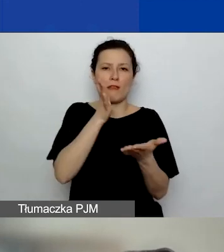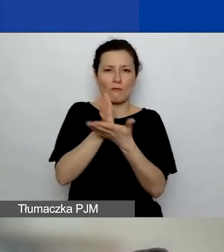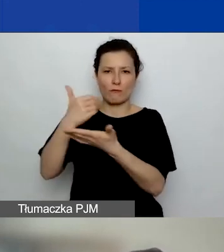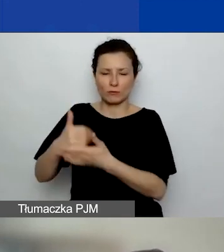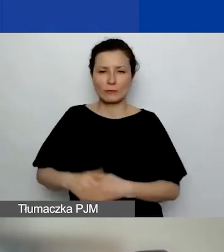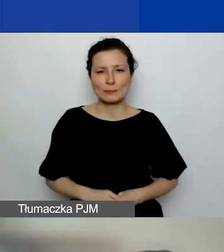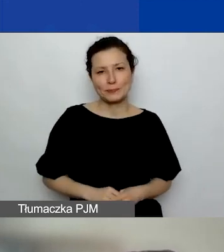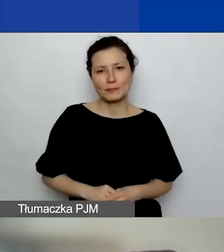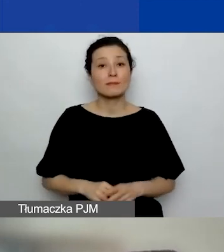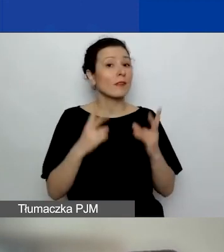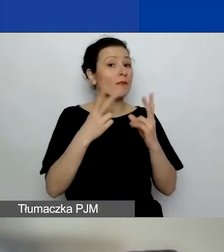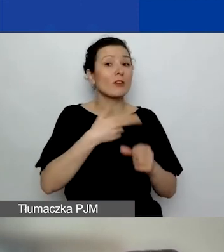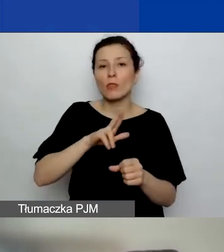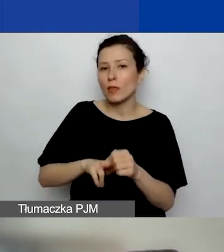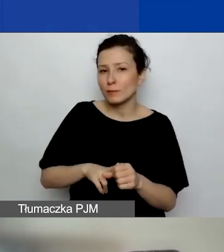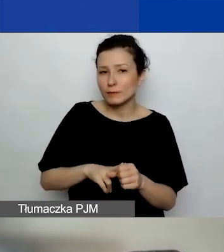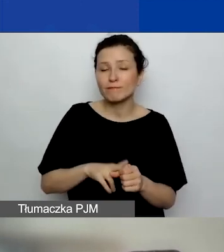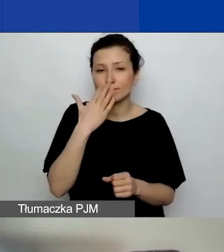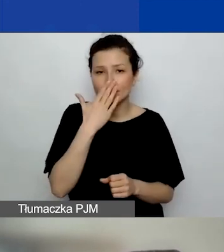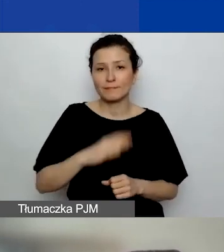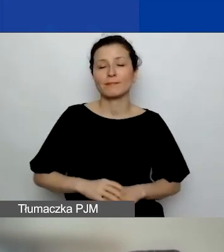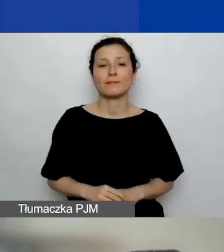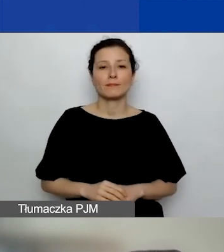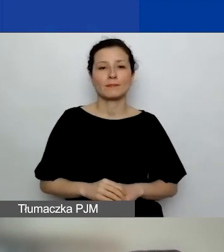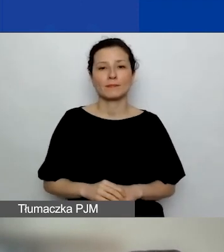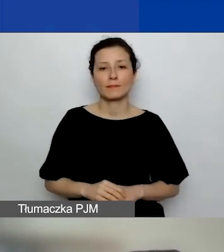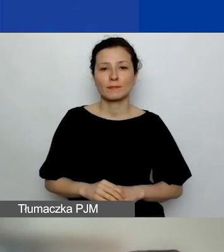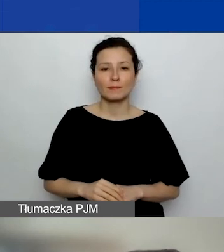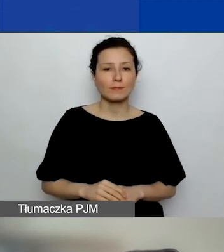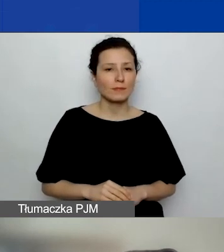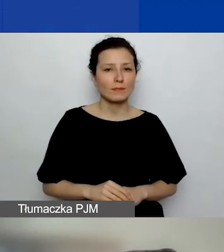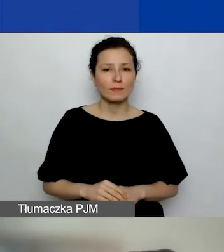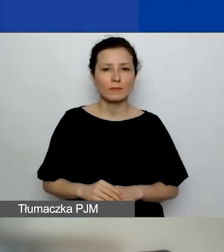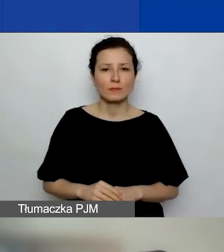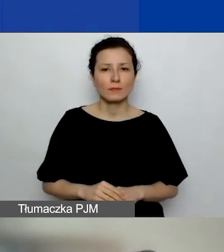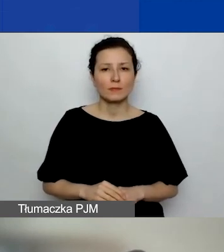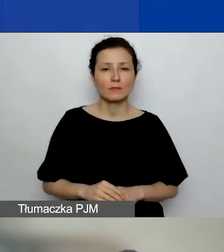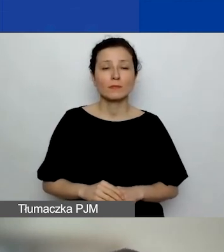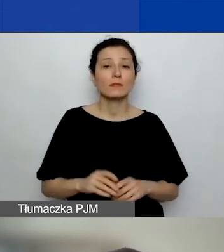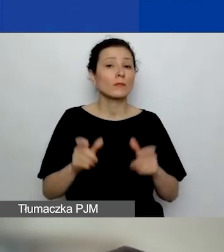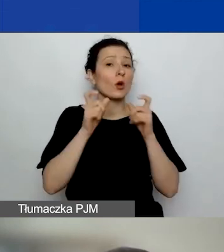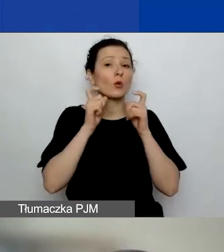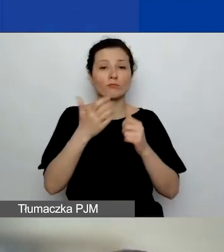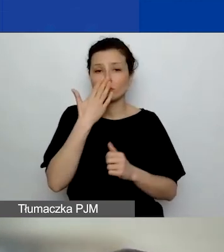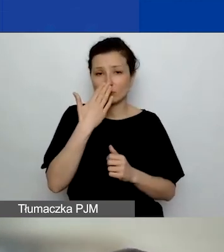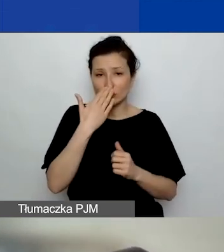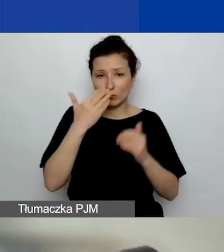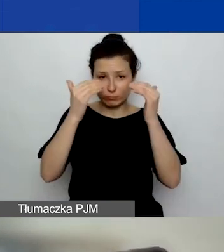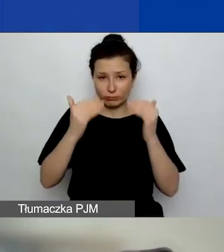Ważne terminy. To tak... Struktura ogłoszenia - mam nadzieję, że już ją państwo znacie.